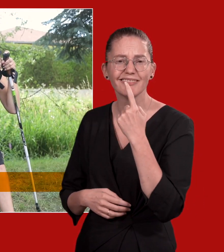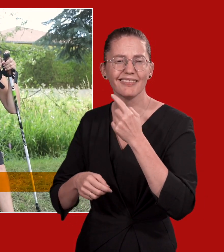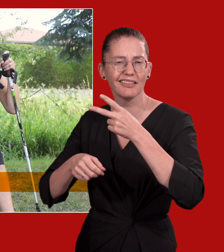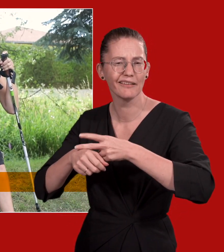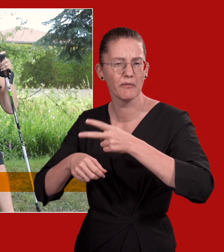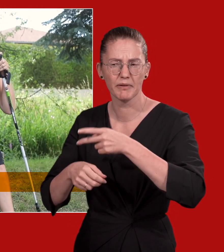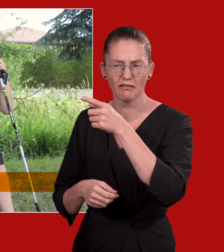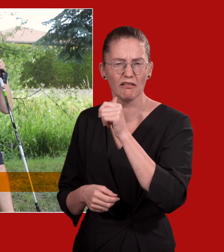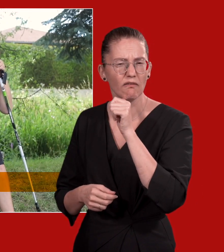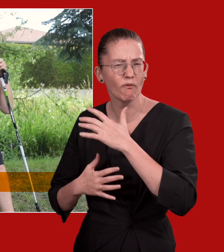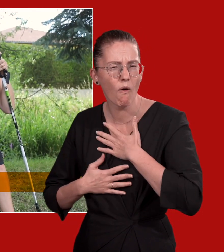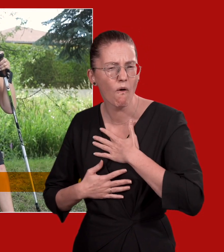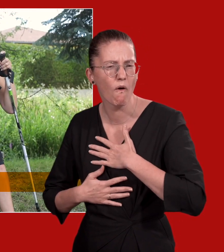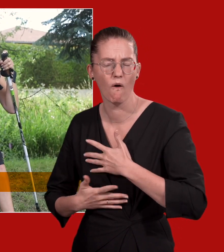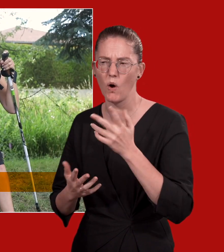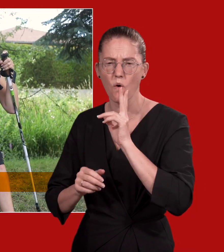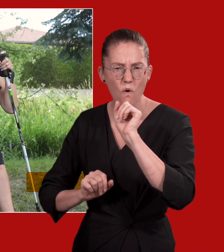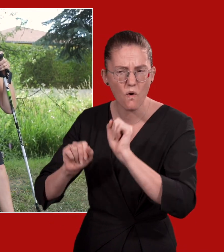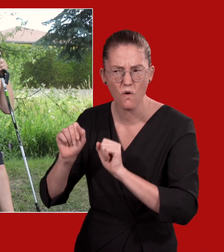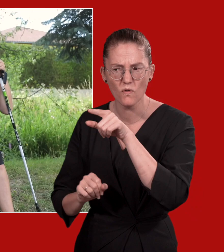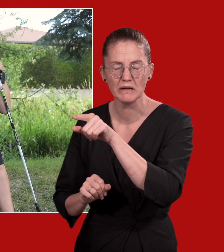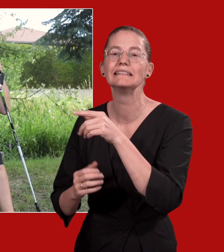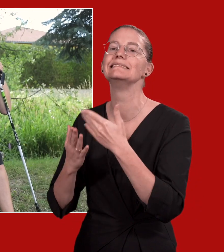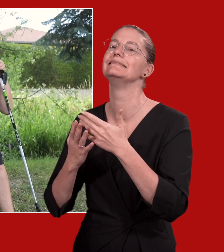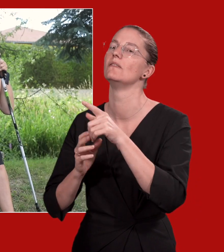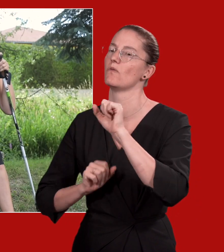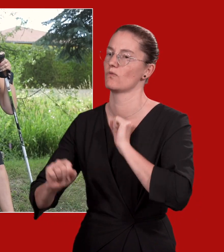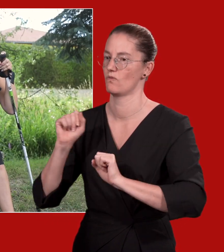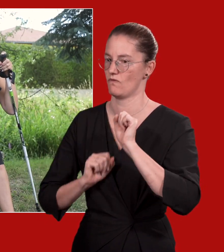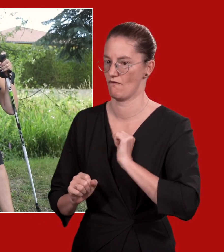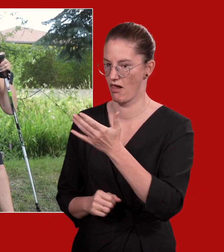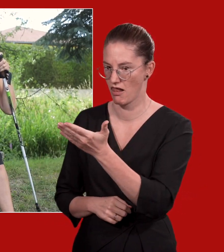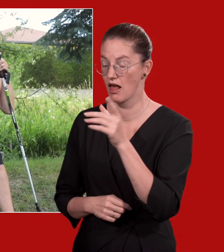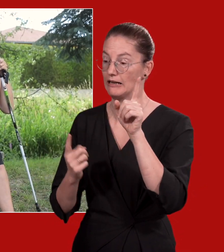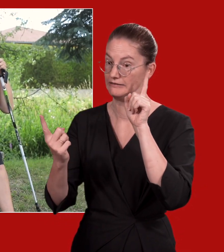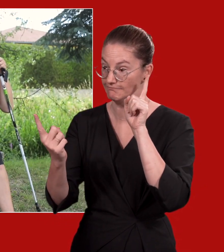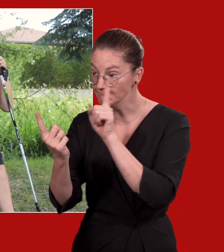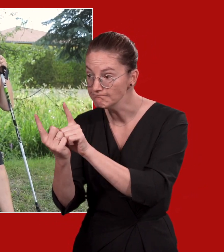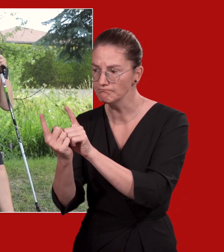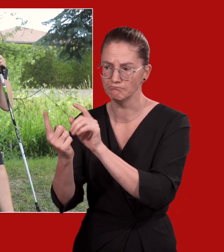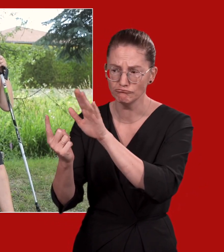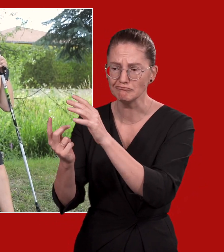Wenn sich eine Diabetikerin unwohl fühlt oder eigenartig verhält, gehen Sie von einem Notfall aus.